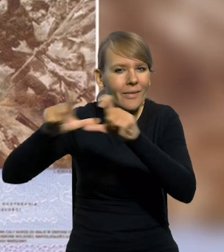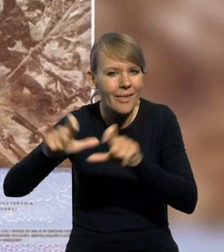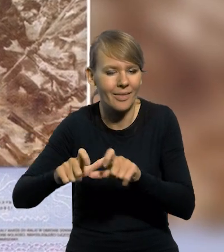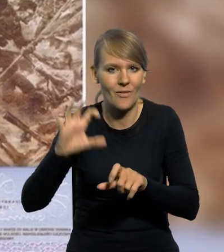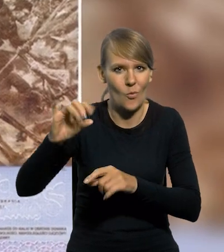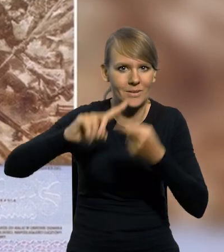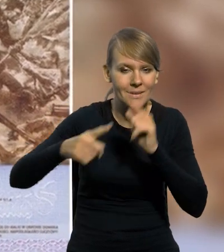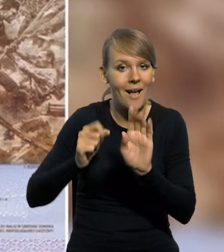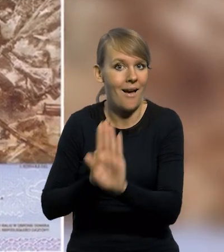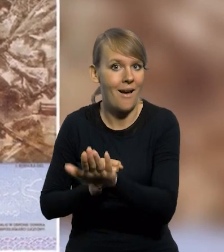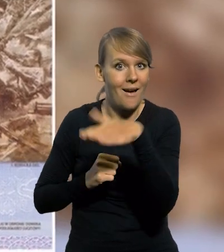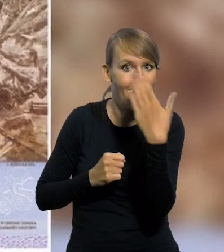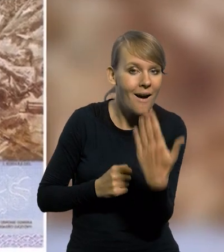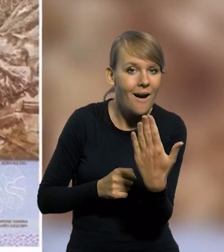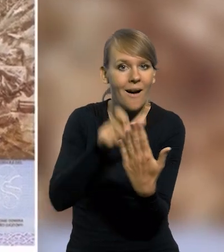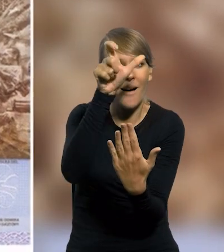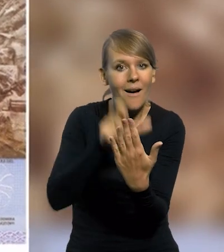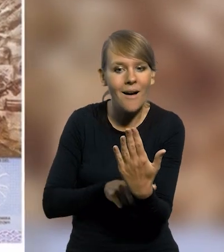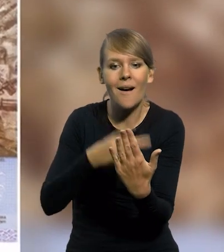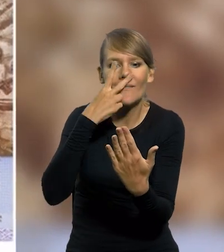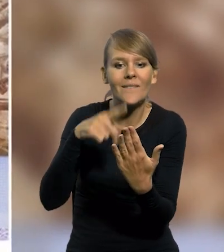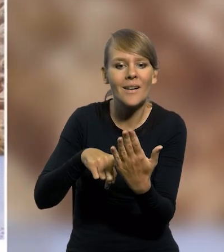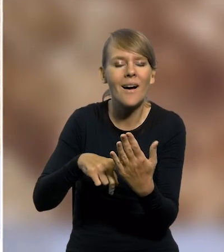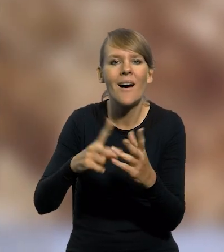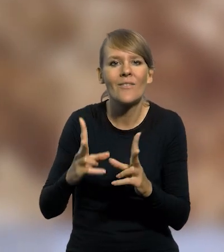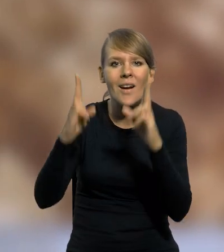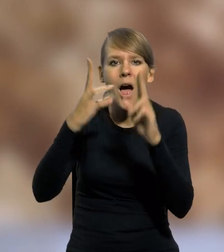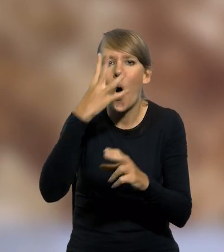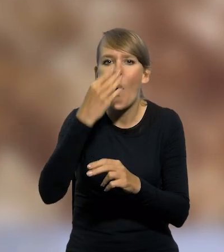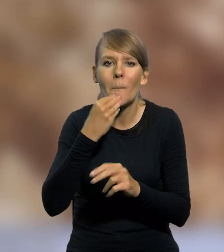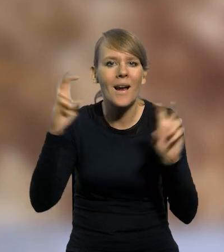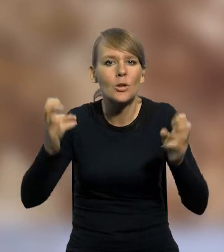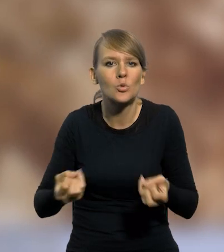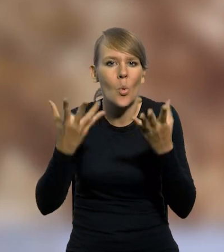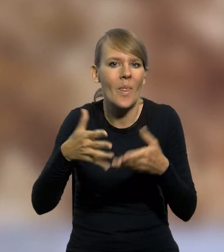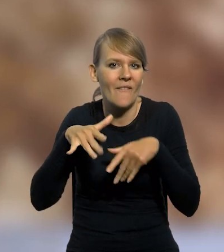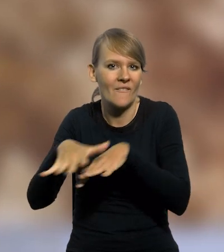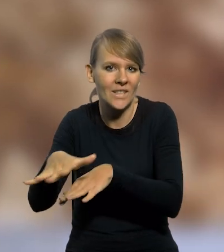Z kolei na stronie odwrotnej banknotu zaprezentowany został fragment obrazu "Cud nad Wisłą" Jerzego Kossaka